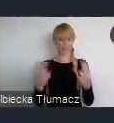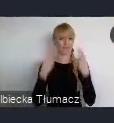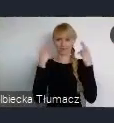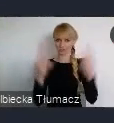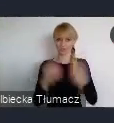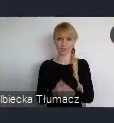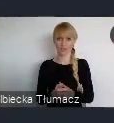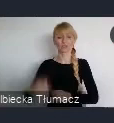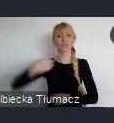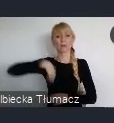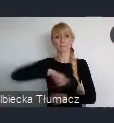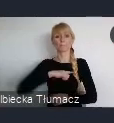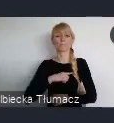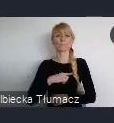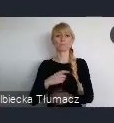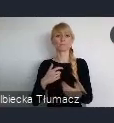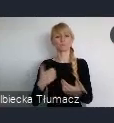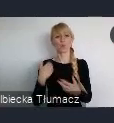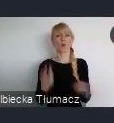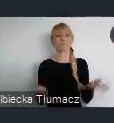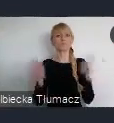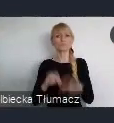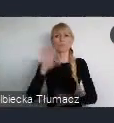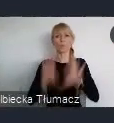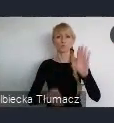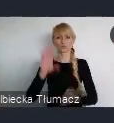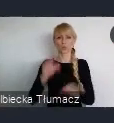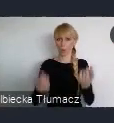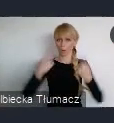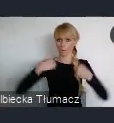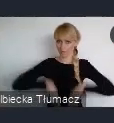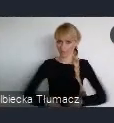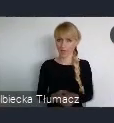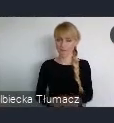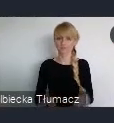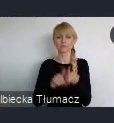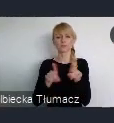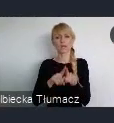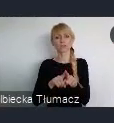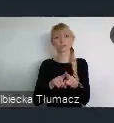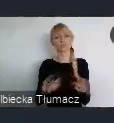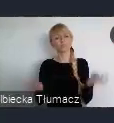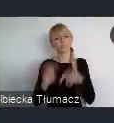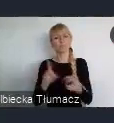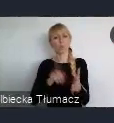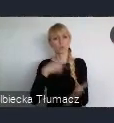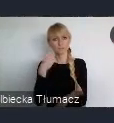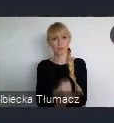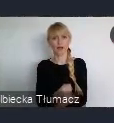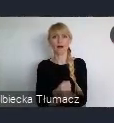w którym nieco wyprzedziliśmy ustawy, które później powstały. Które nakazują już dzisiaj, taki budżet posiadać.